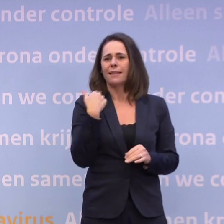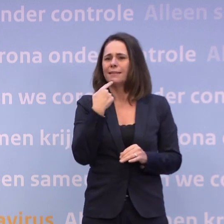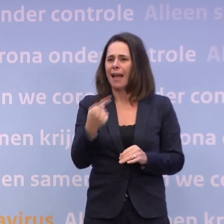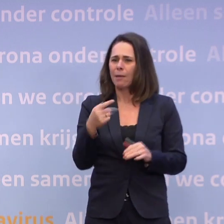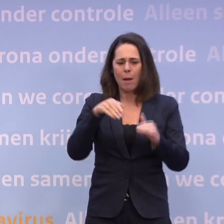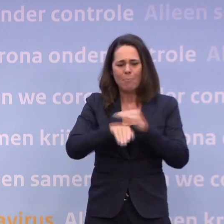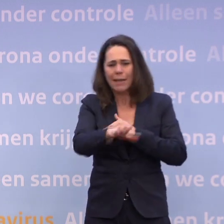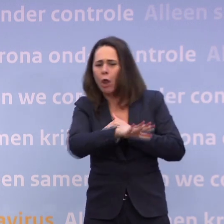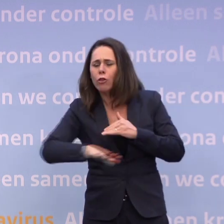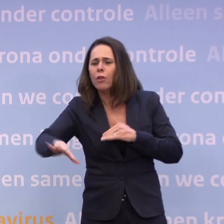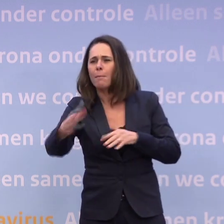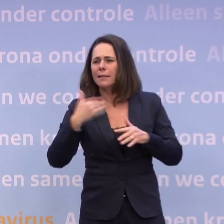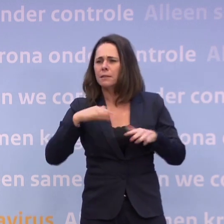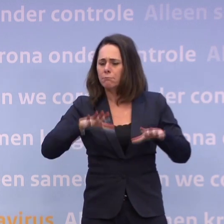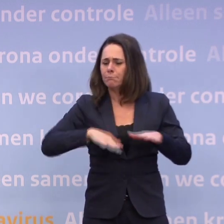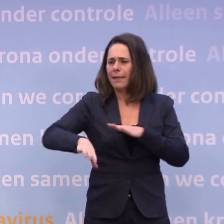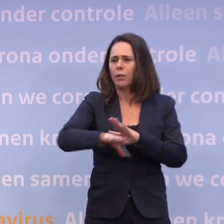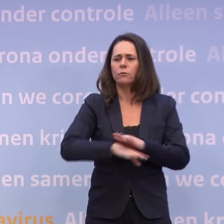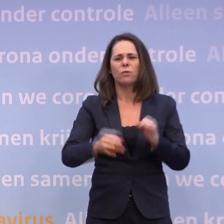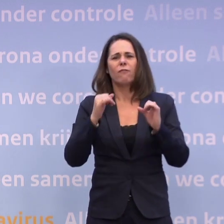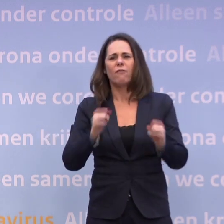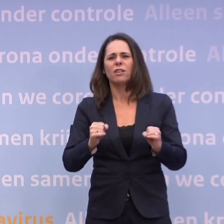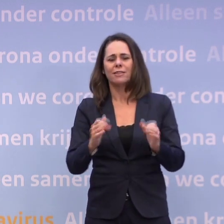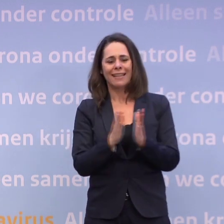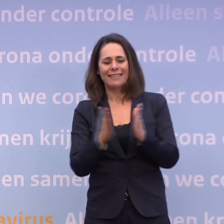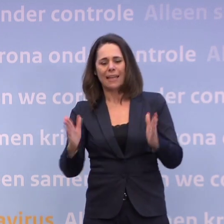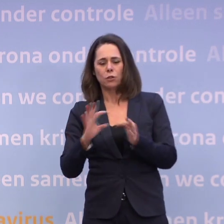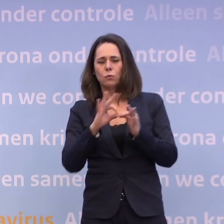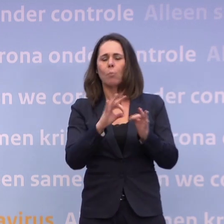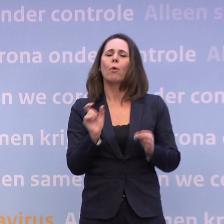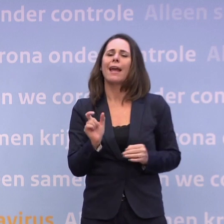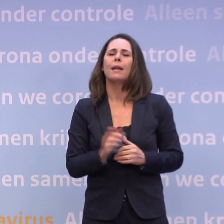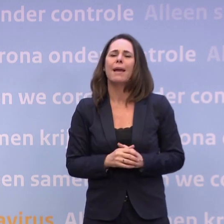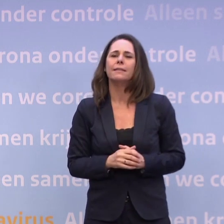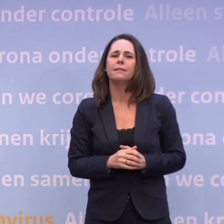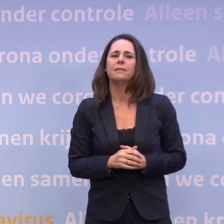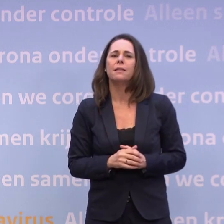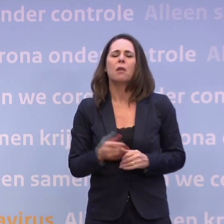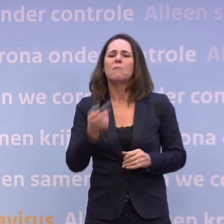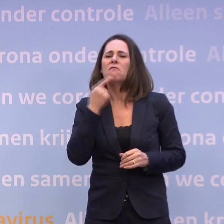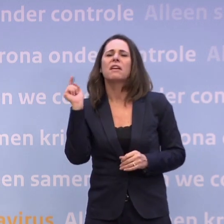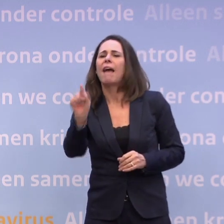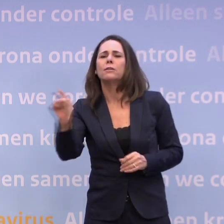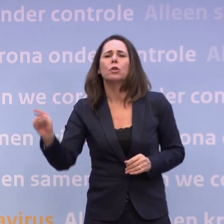Dus er zitten ook vast seizoensgebonden elementen in. Ik verwijt helemaal niemand iets. Ik vind het alleen wel mijn taak om de analyse te geven.